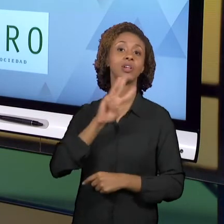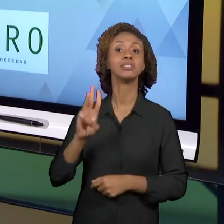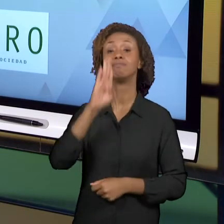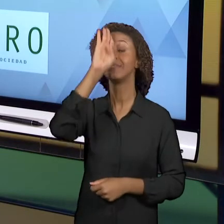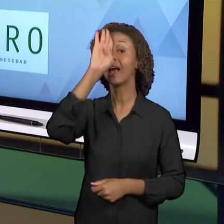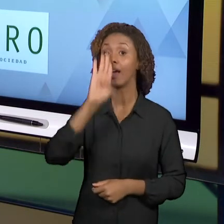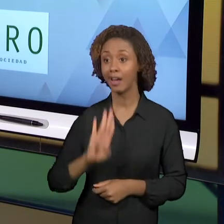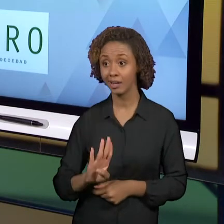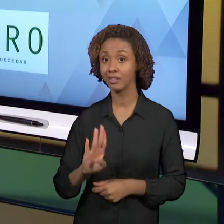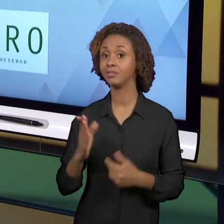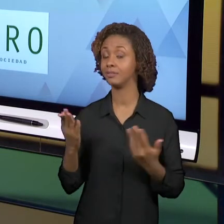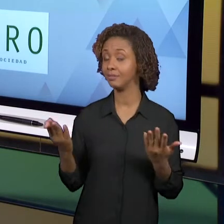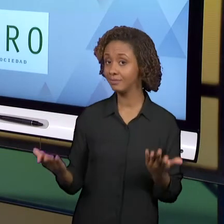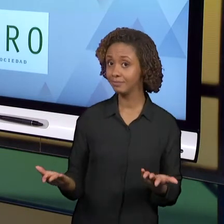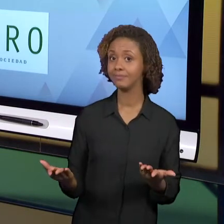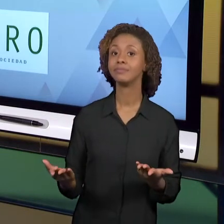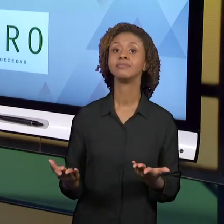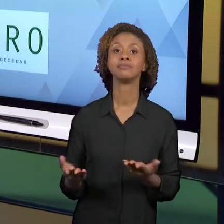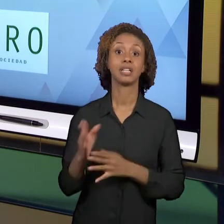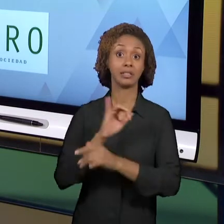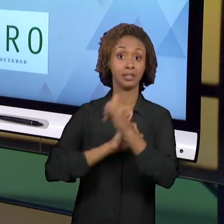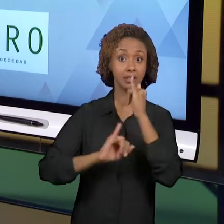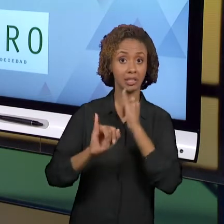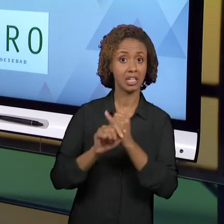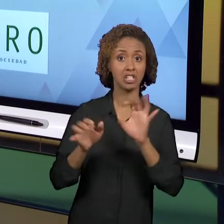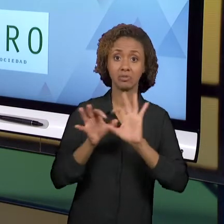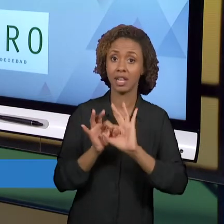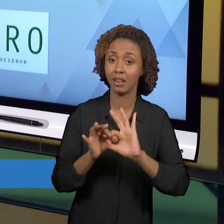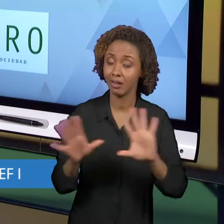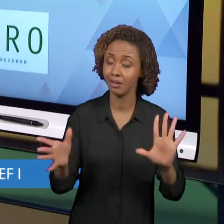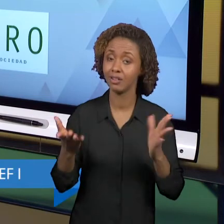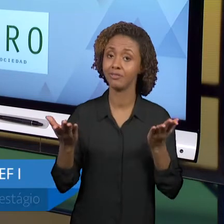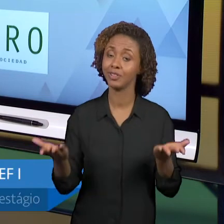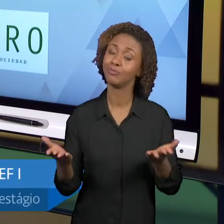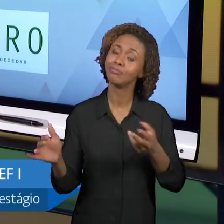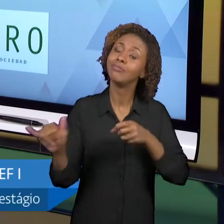UMA FERRAMENTA A MAIS PARA ACOMPANHA VOCÊS NESSA